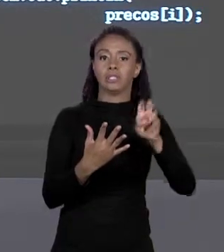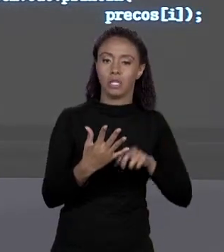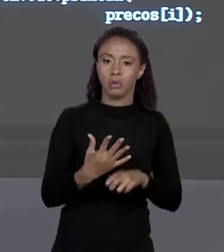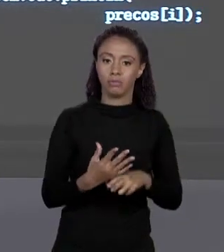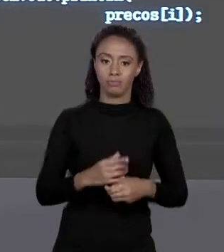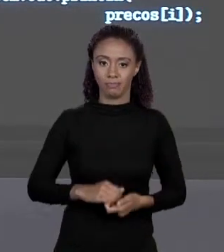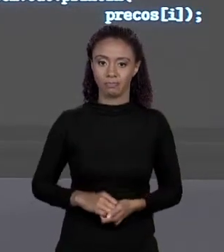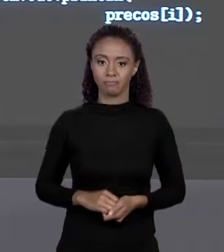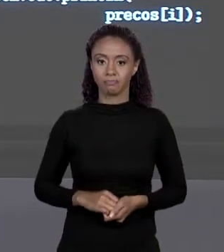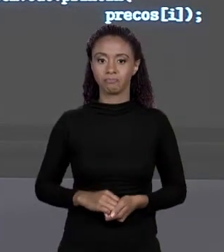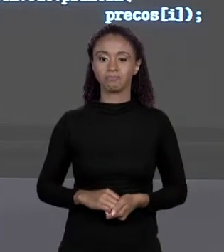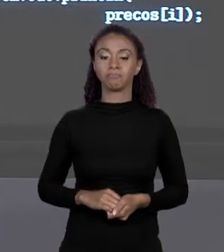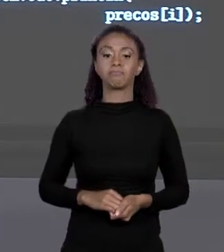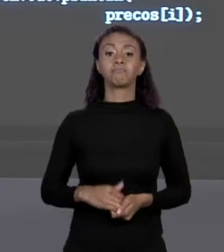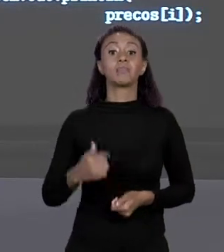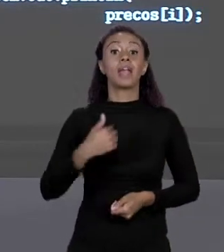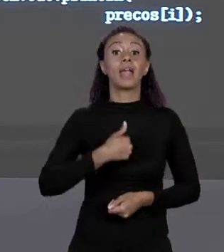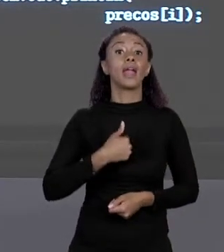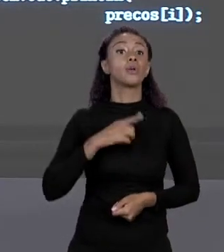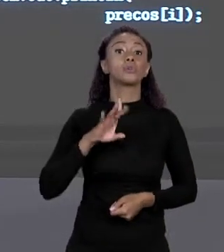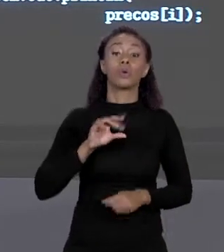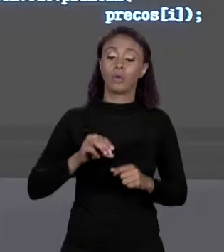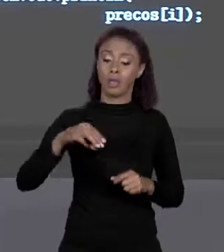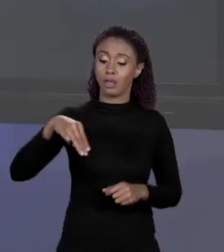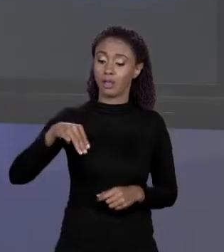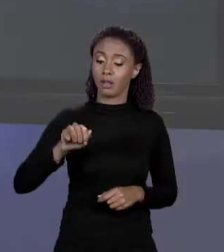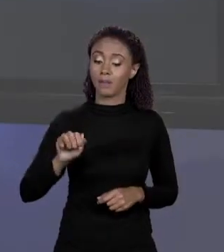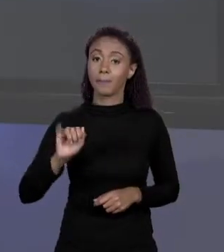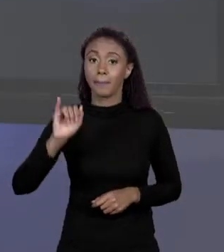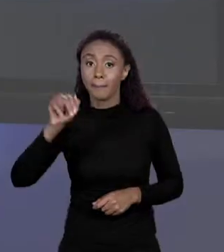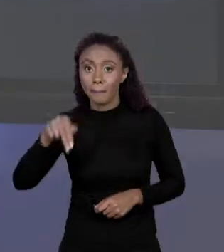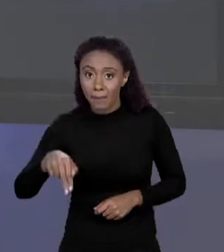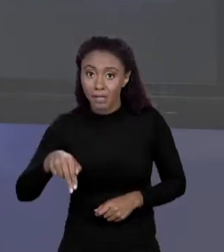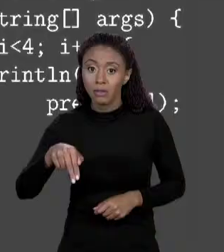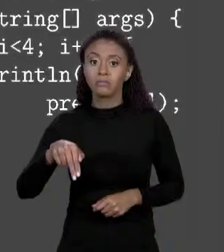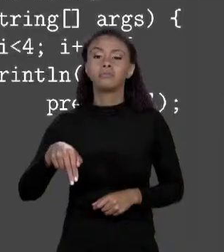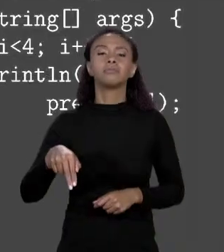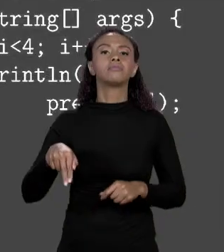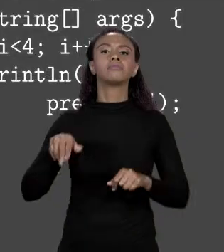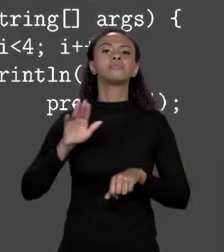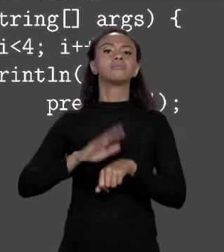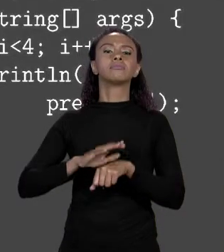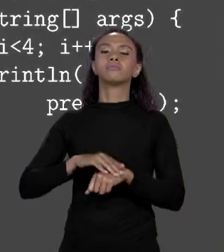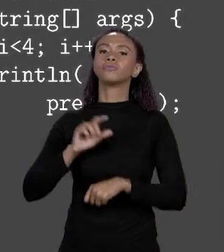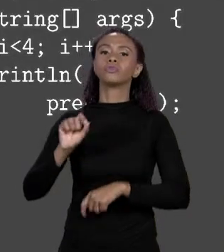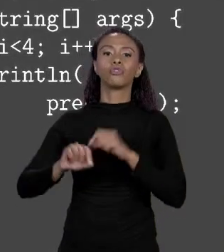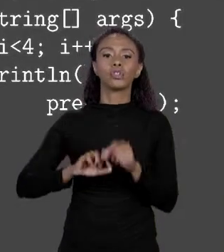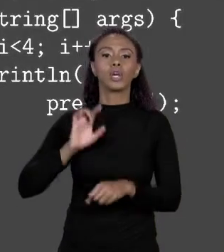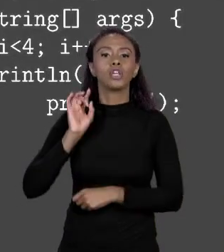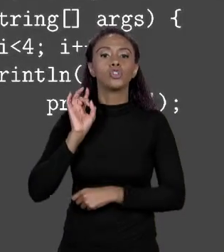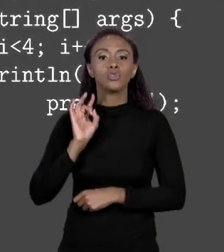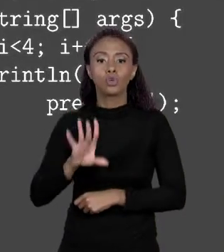QUE SIMPLESMENTE IMPRIMI O QUE NA TELA? O VALOR DO ELEMENTO NA POSIÇÃO 0, NA POSIÇÃO 1, NA